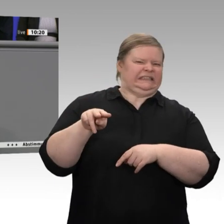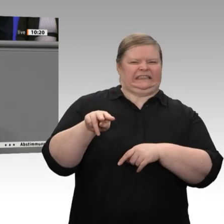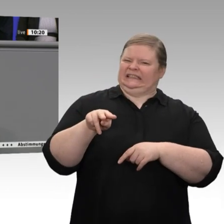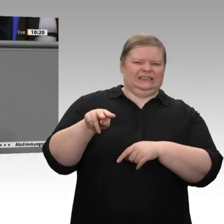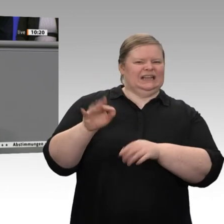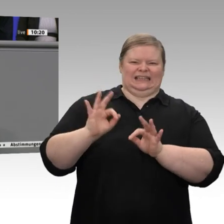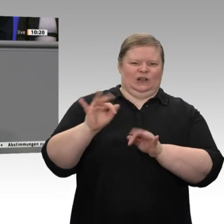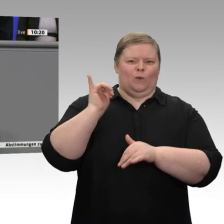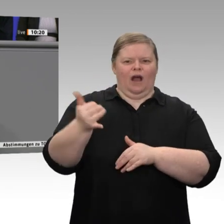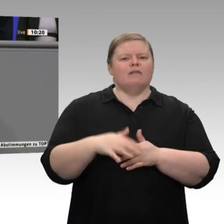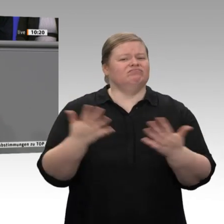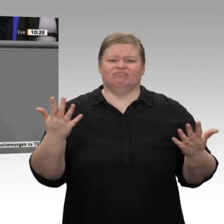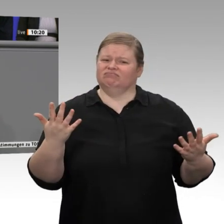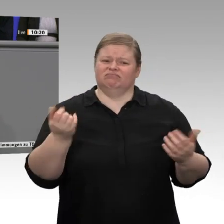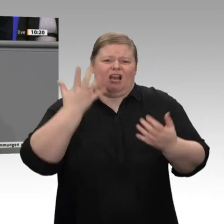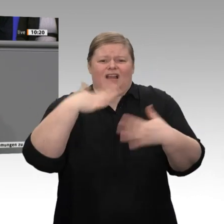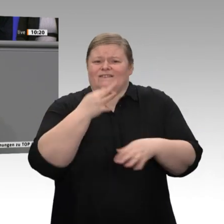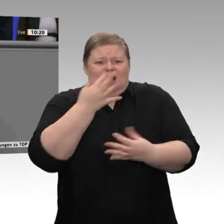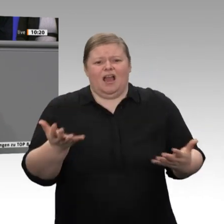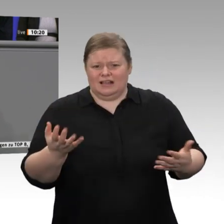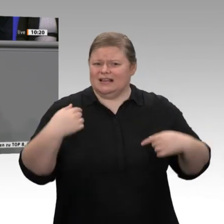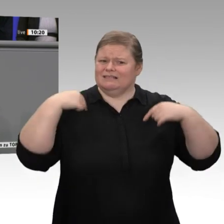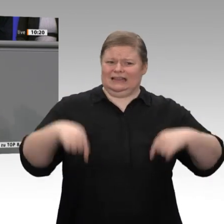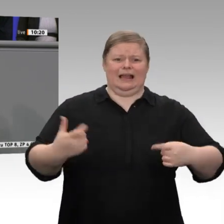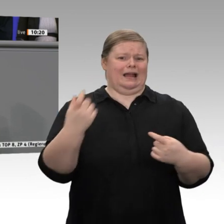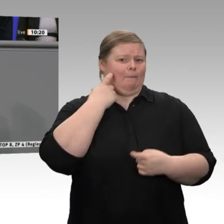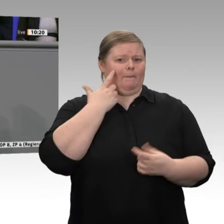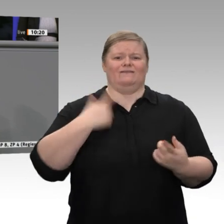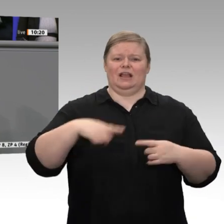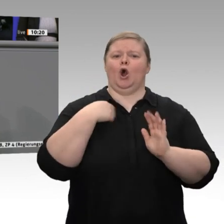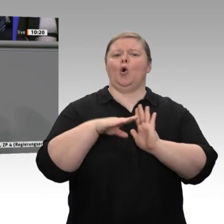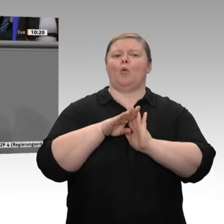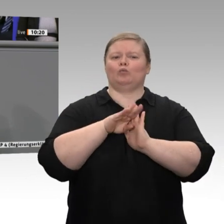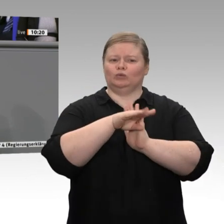aber das wird nur mit der CDU/CSU klappen, meine sehr geehrten Damen und Herren. Das